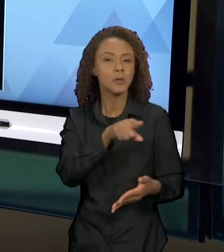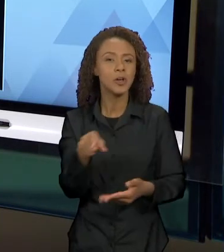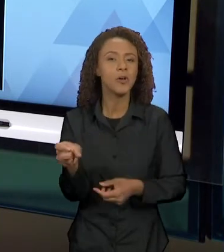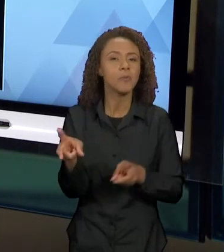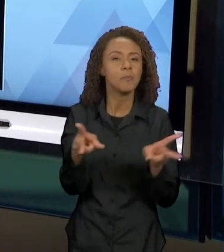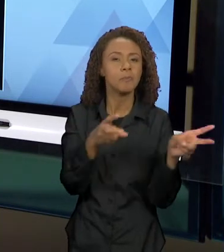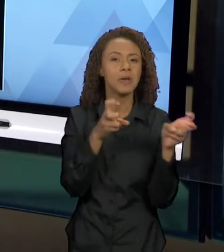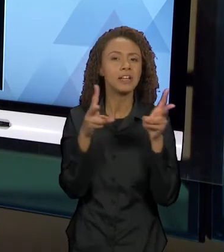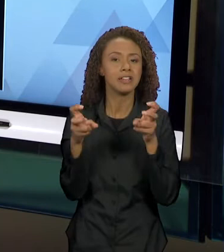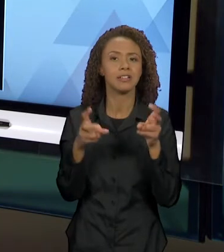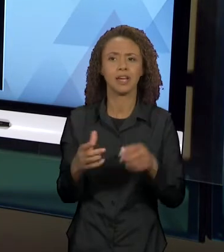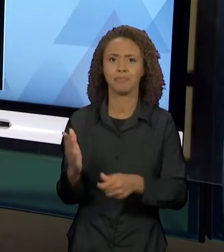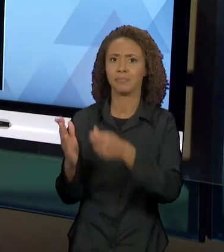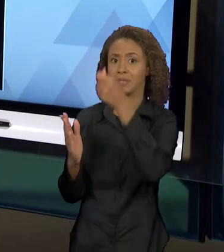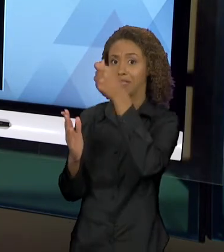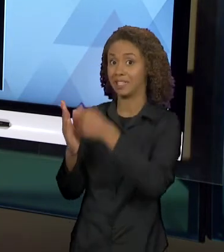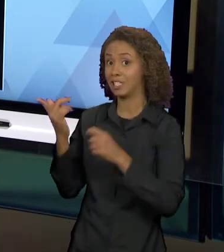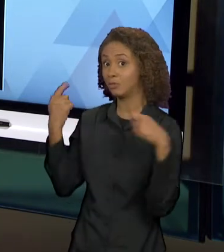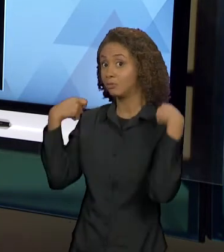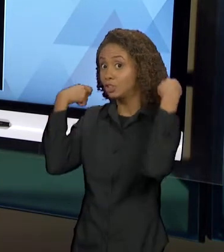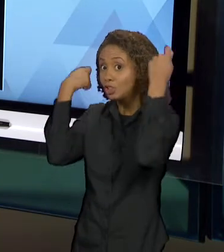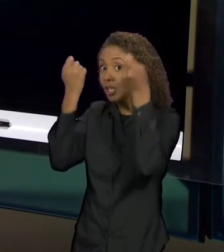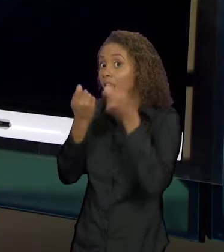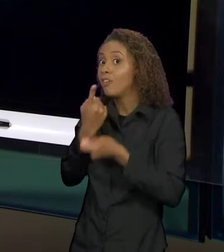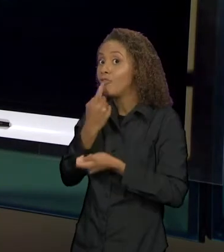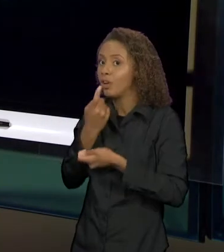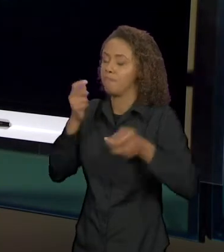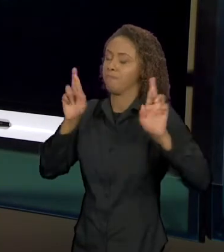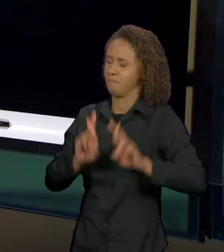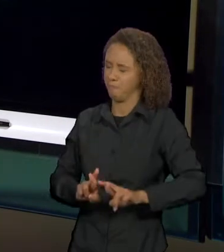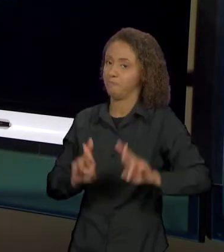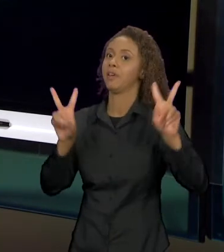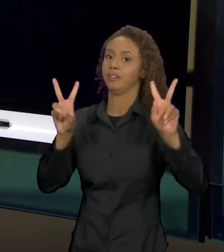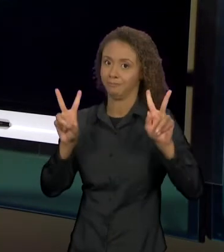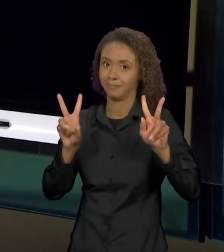MUITO DIFERENTE DAQUELE QUE A GENTE JÁ CONHECE.